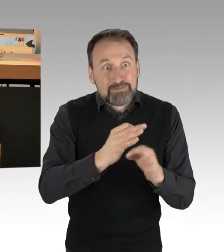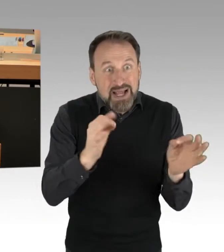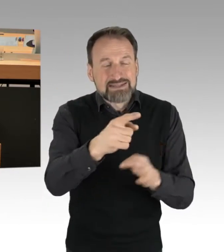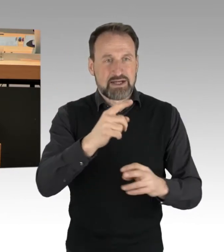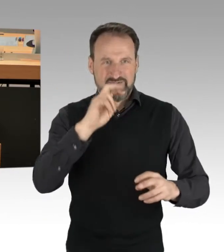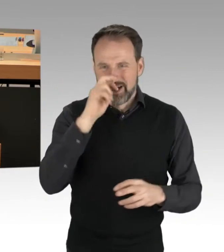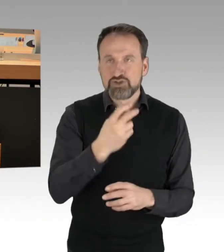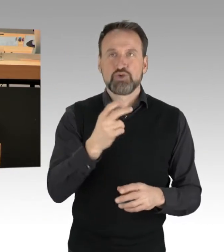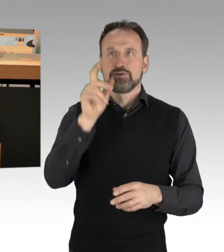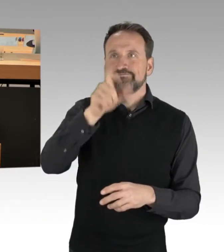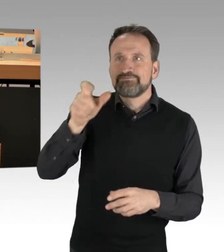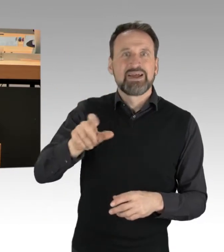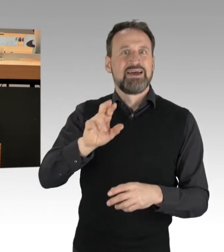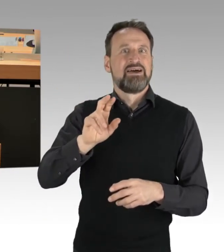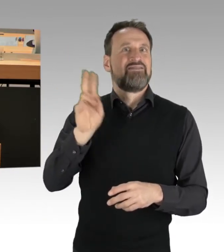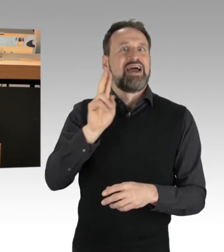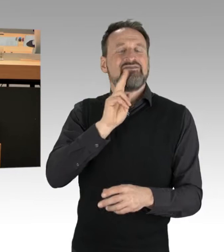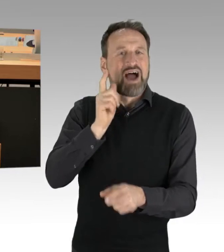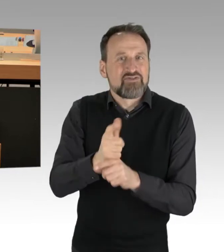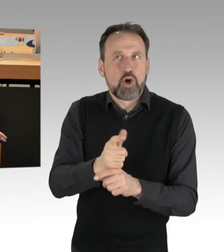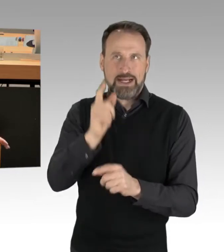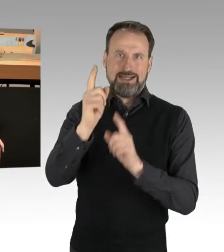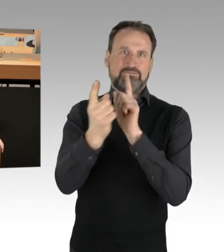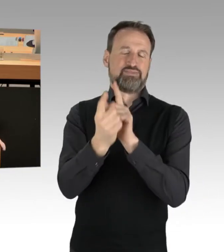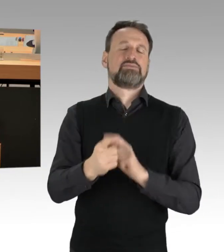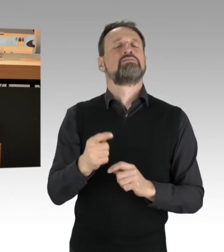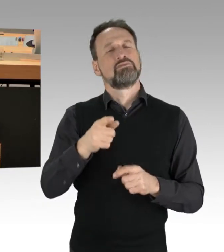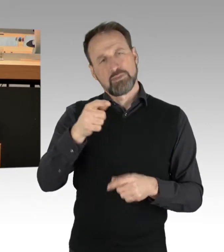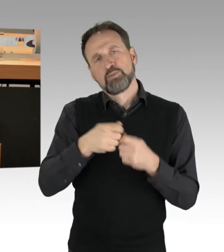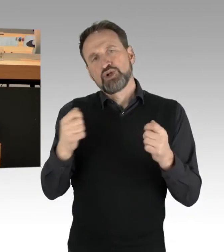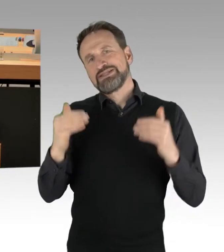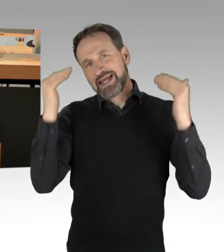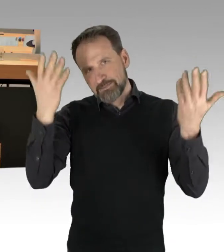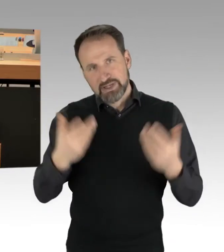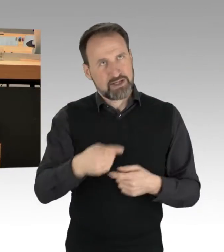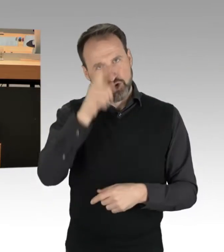das wäre natürlich die Bundesebene, der Deutsche Bundestag, aber natürlich auch das Abgeordnetenhaus, dass wir einen Dialog führen,